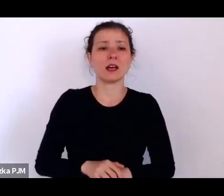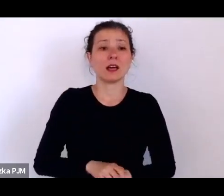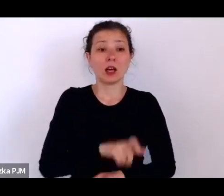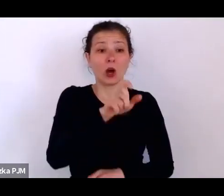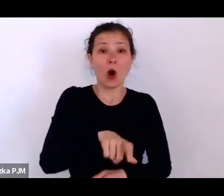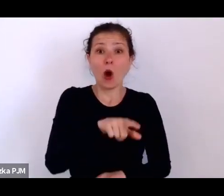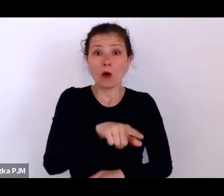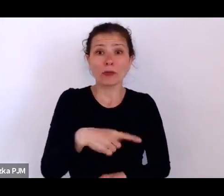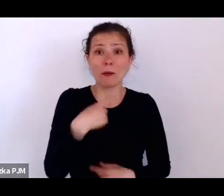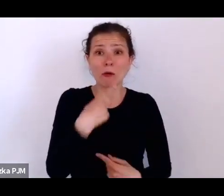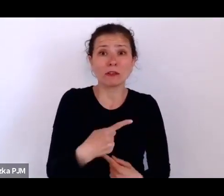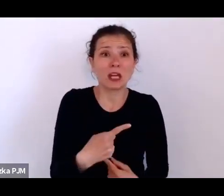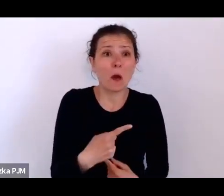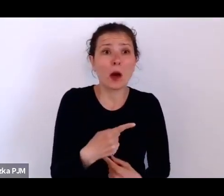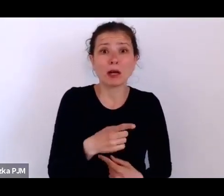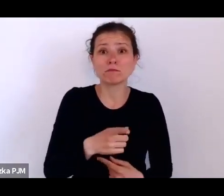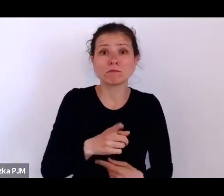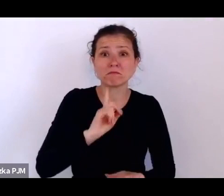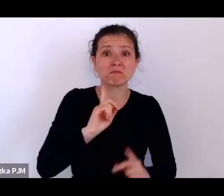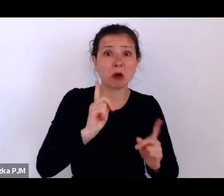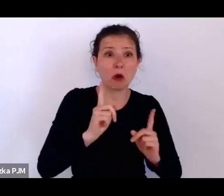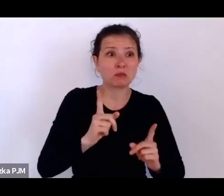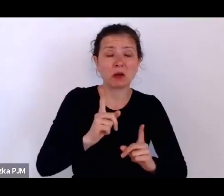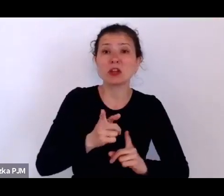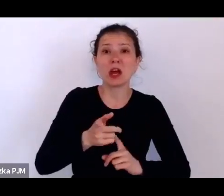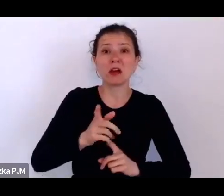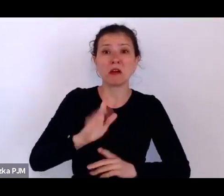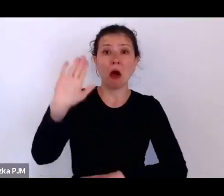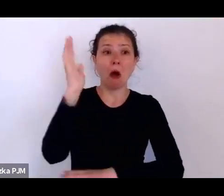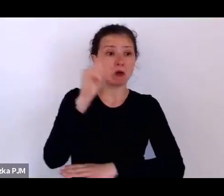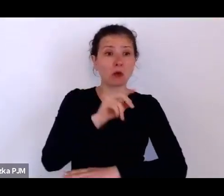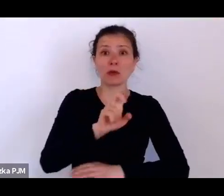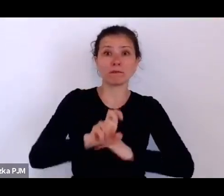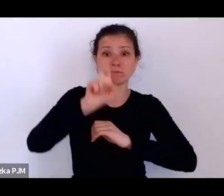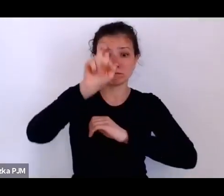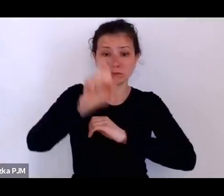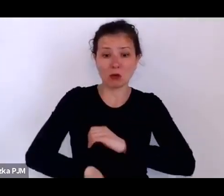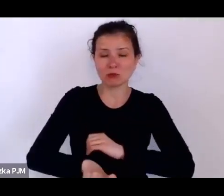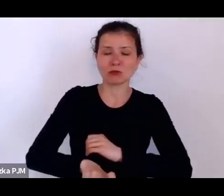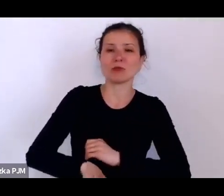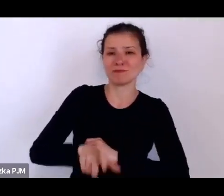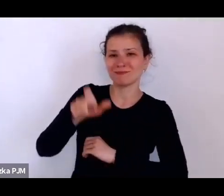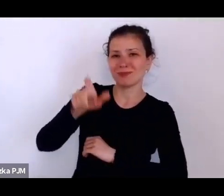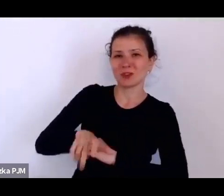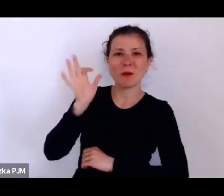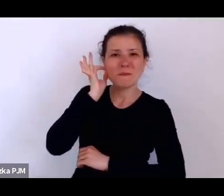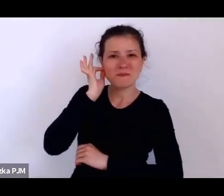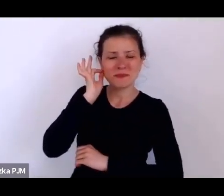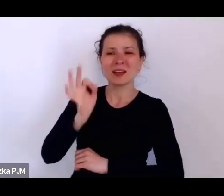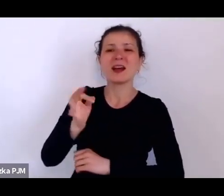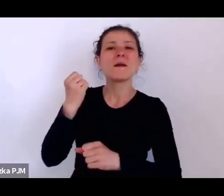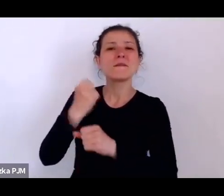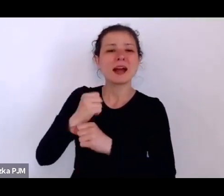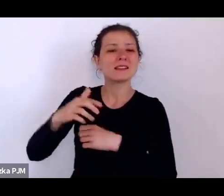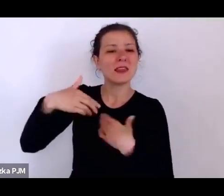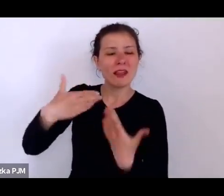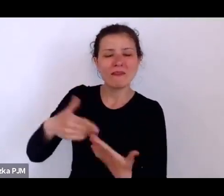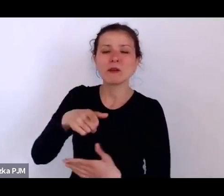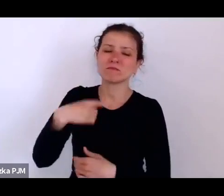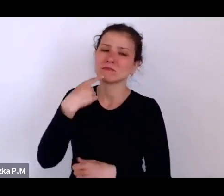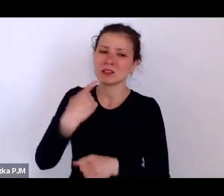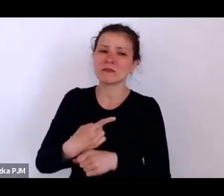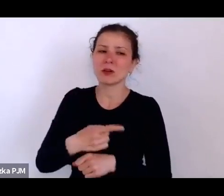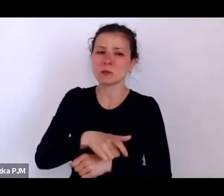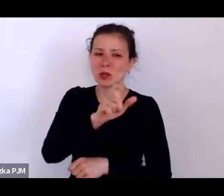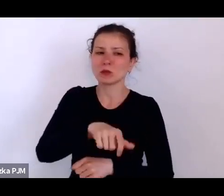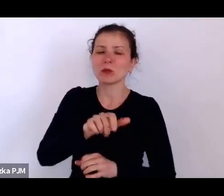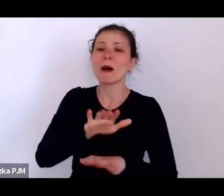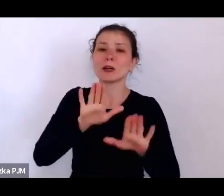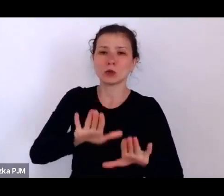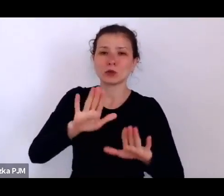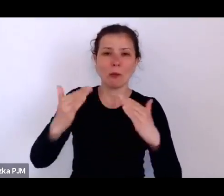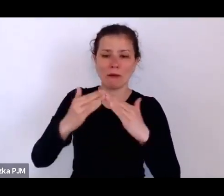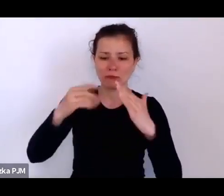Ta pracodawczyni zdecydowała się, żeby została w tym domu i żyła tam do starości właściwie.